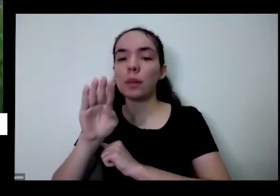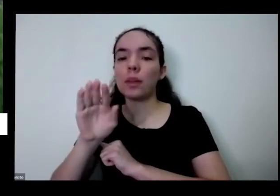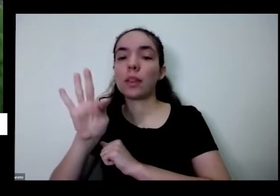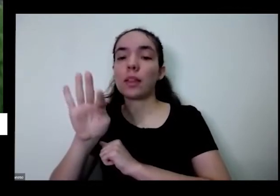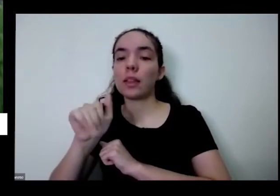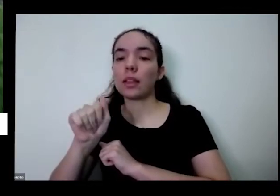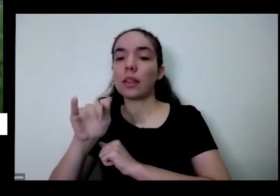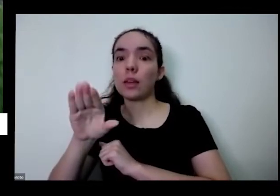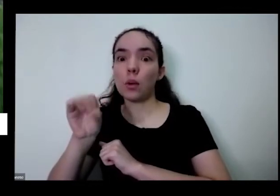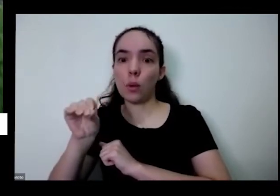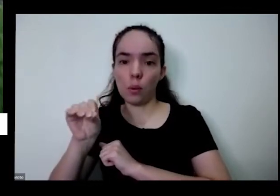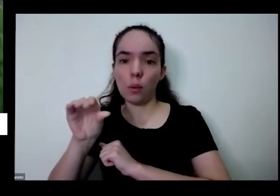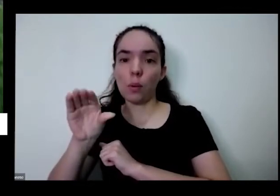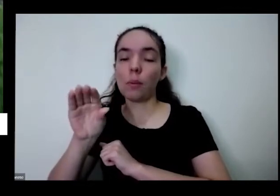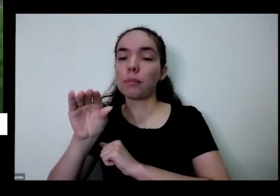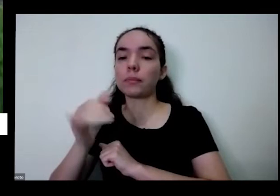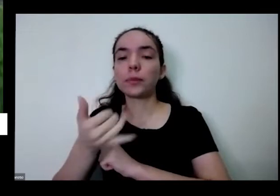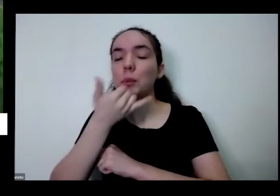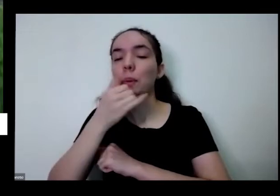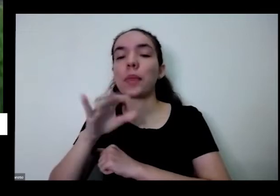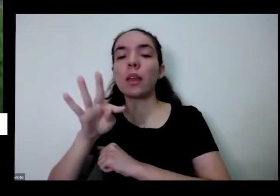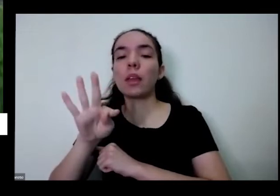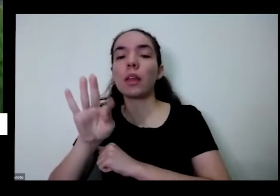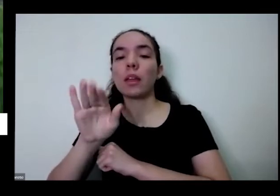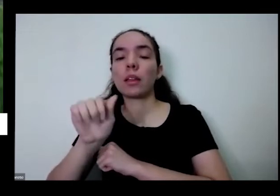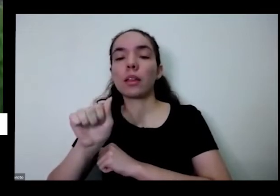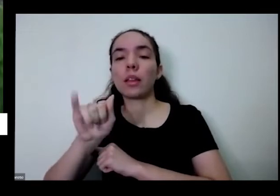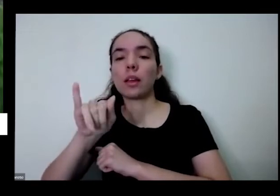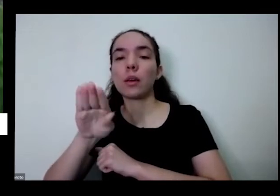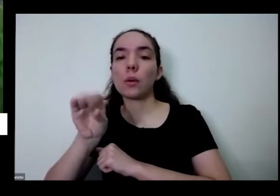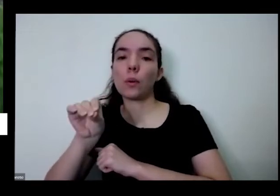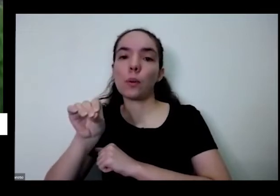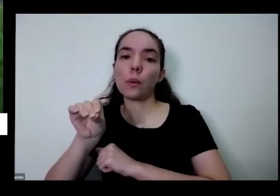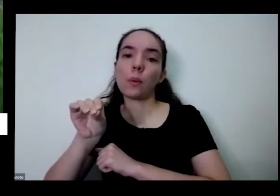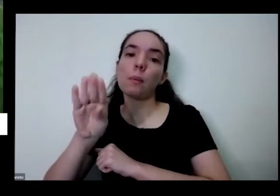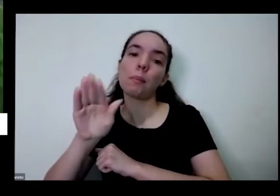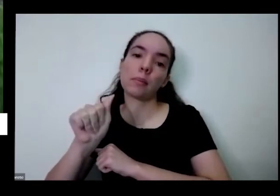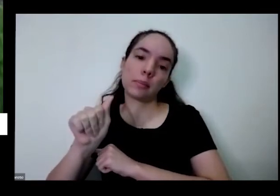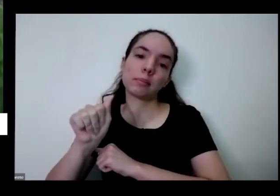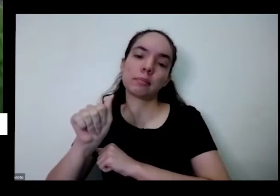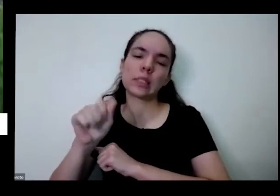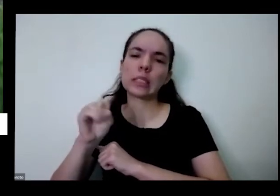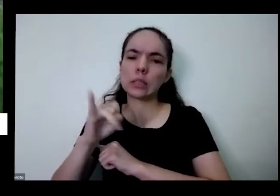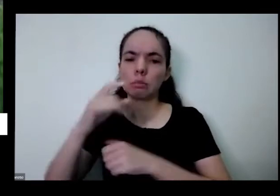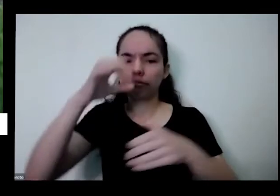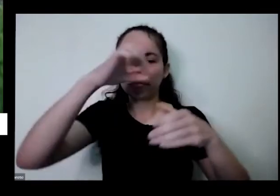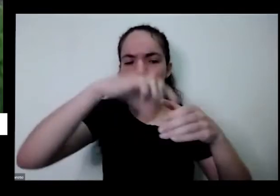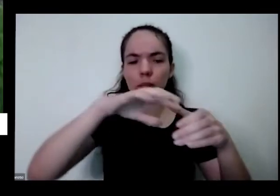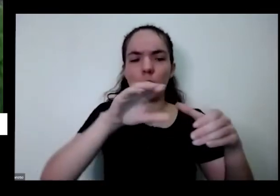a planta é um quatro perto dessas plantas dessas outras plantas que estão mais atacadas